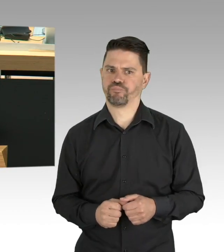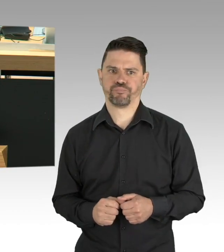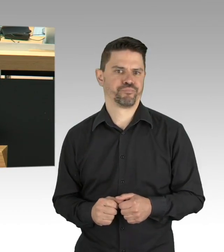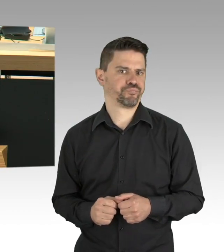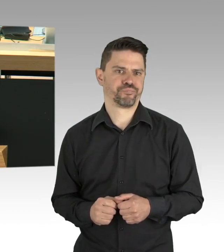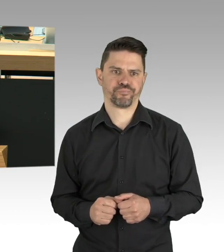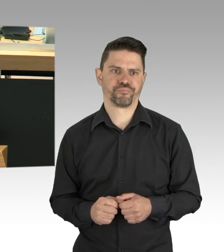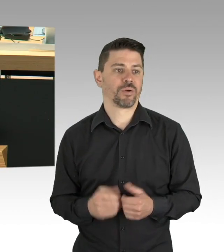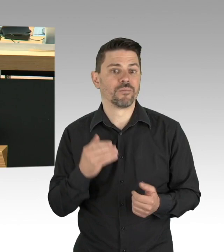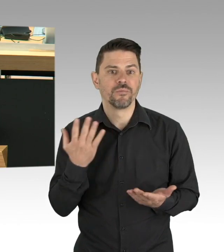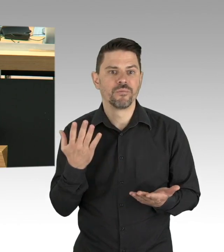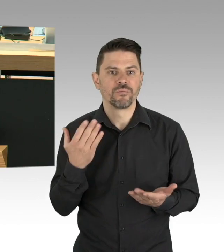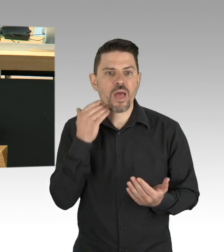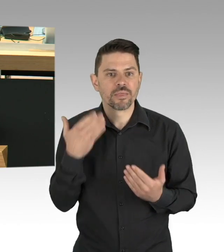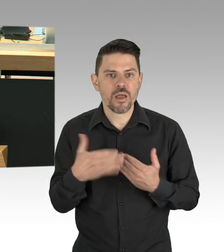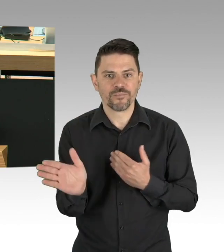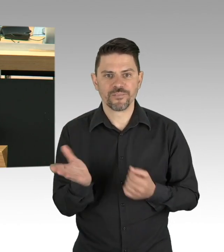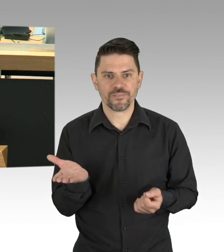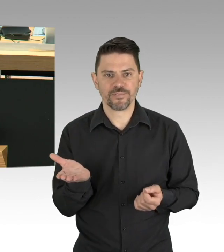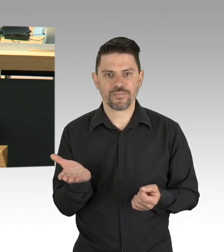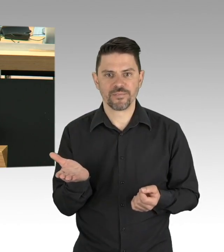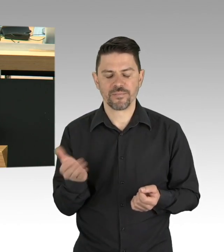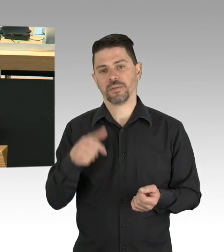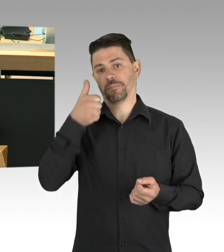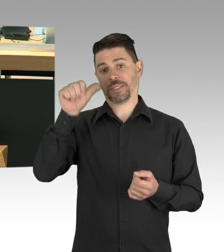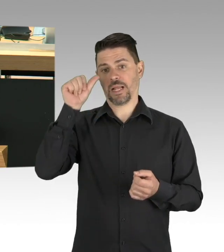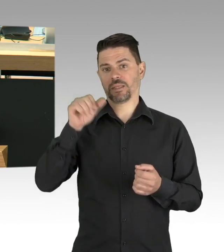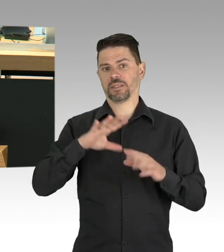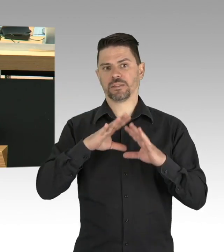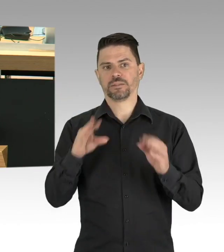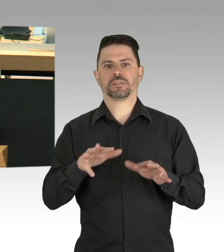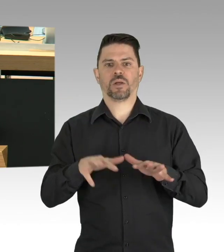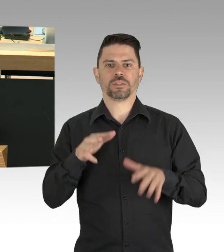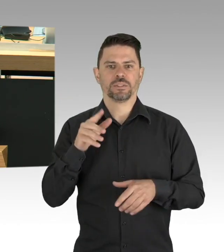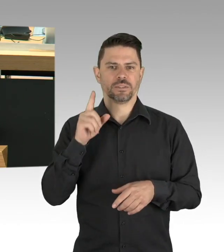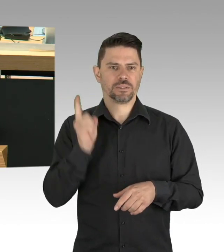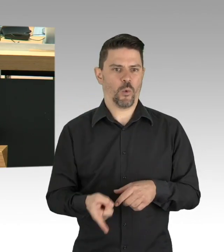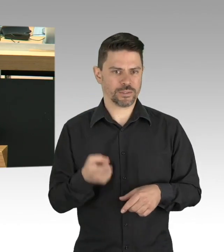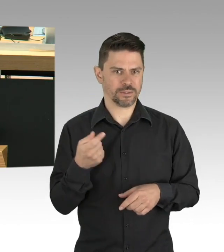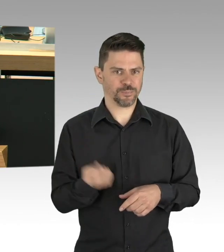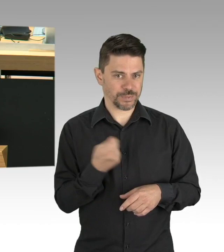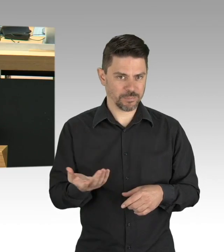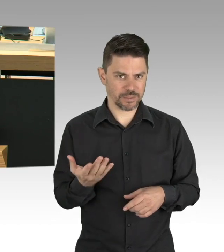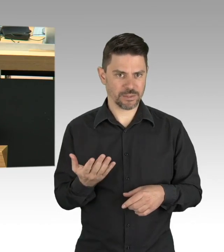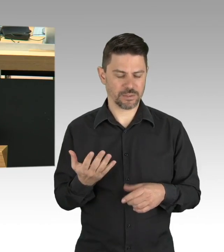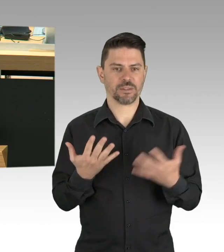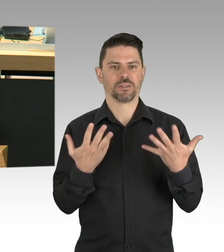von denen aber in Berlin sehr viel mehr Arbeitsplätze abhängen als in den anderen Bundesländern.